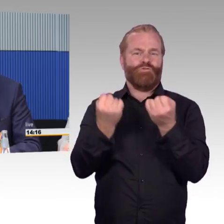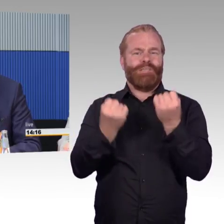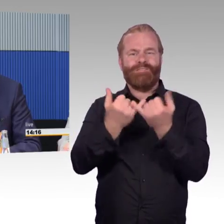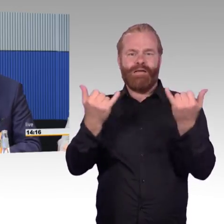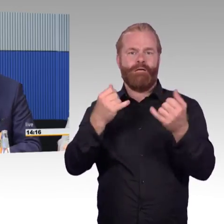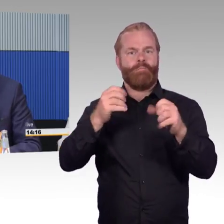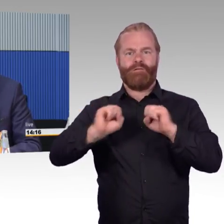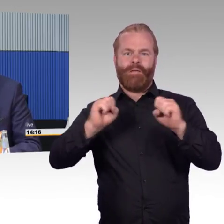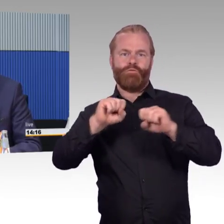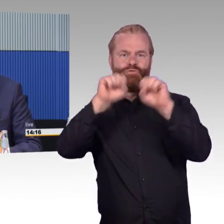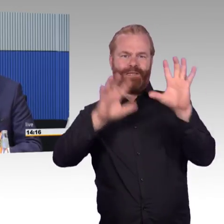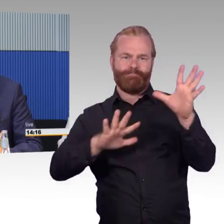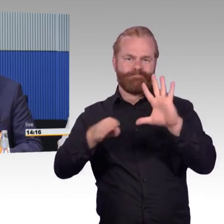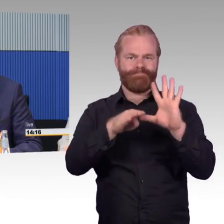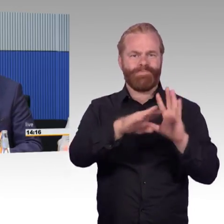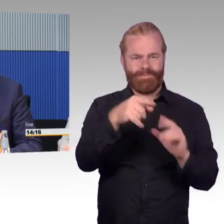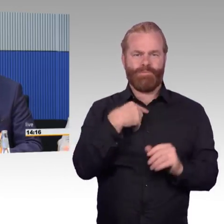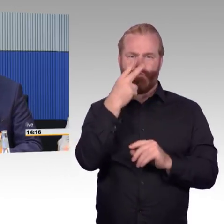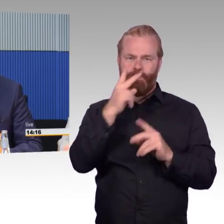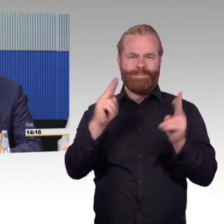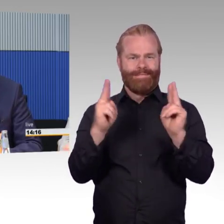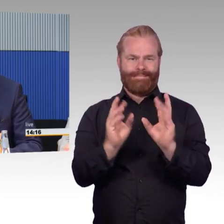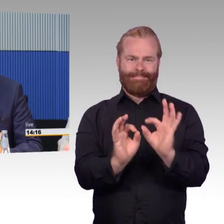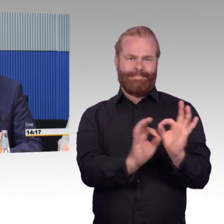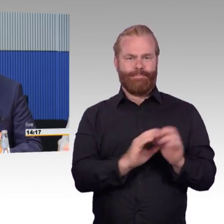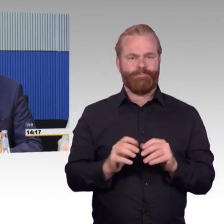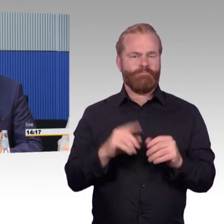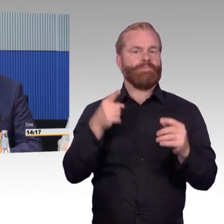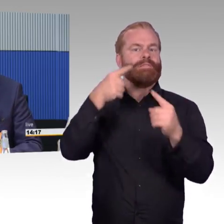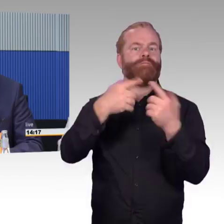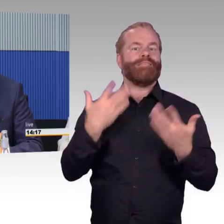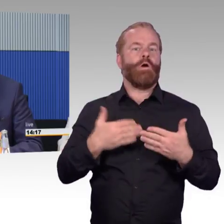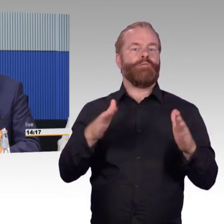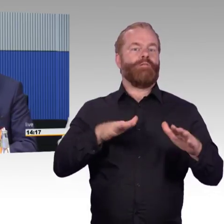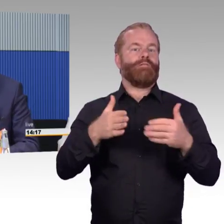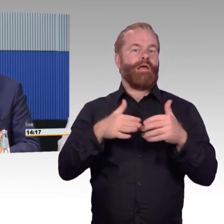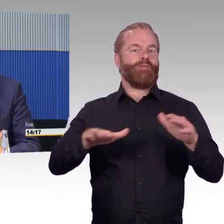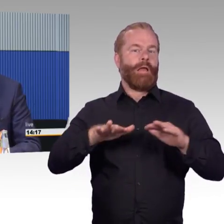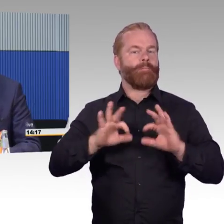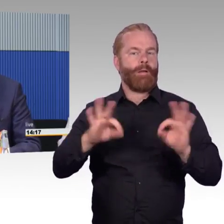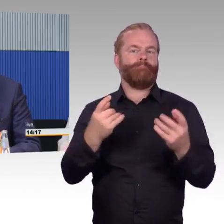dass der Öffentliche Nahverkehr in der Zukunft noch attraktiver wird. Die Kollegen in den Unternehmen vor Ort geben